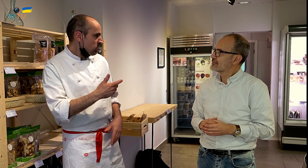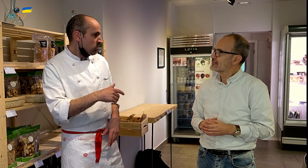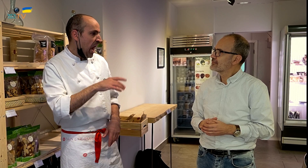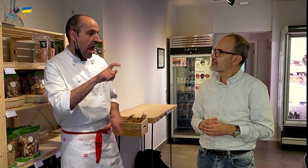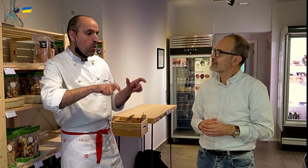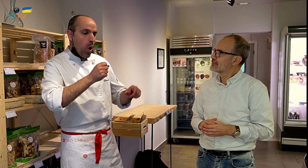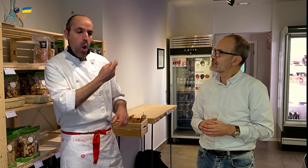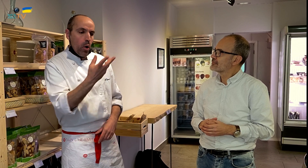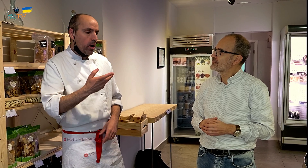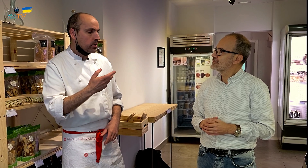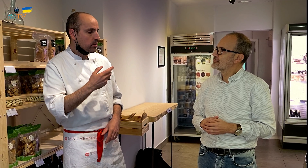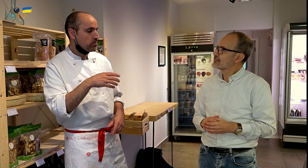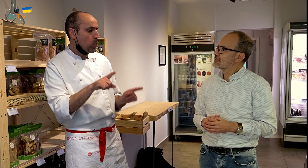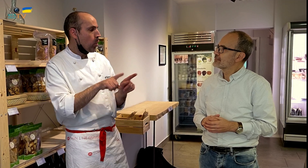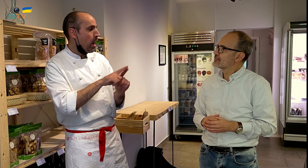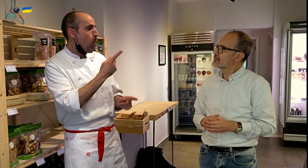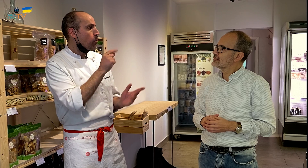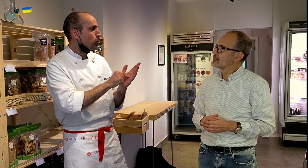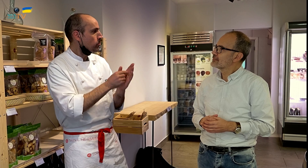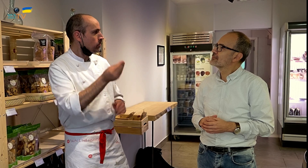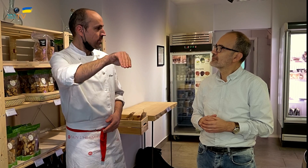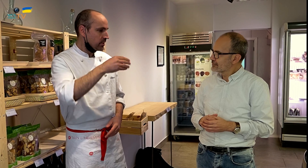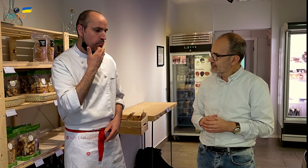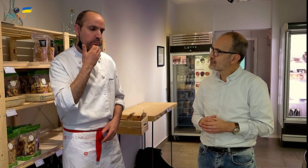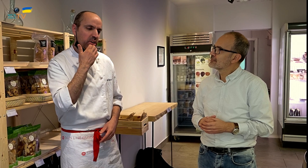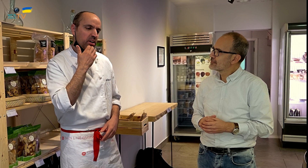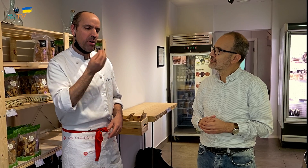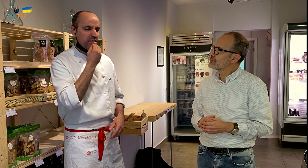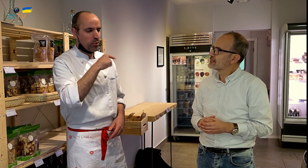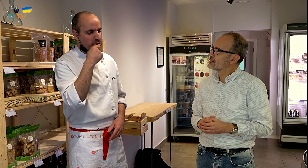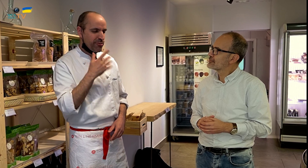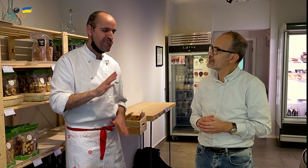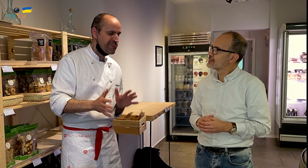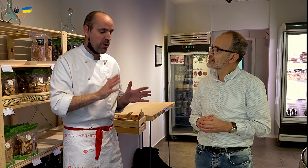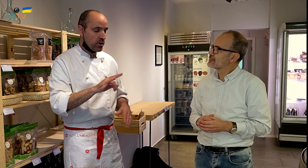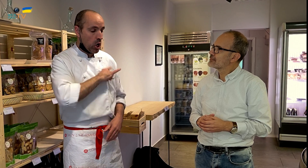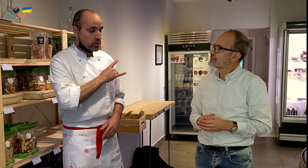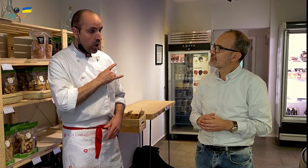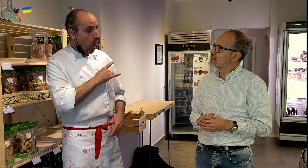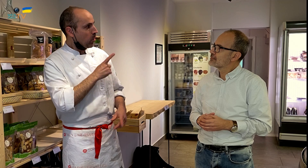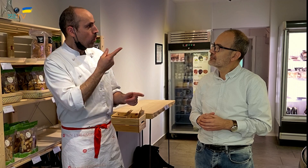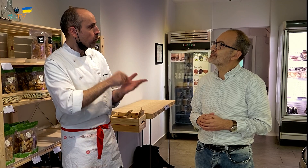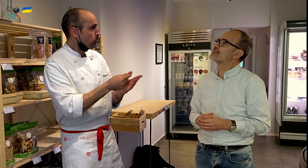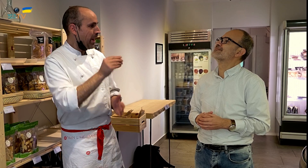A otras personas les supone un punto más, por ejemplo, para la comida dulce, no hay tanto entusiasmo, pero con la comida ecológica,